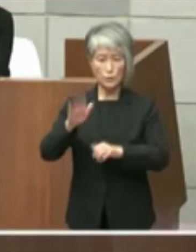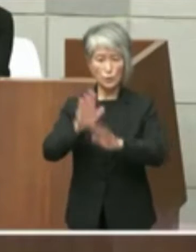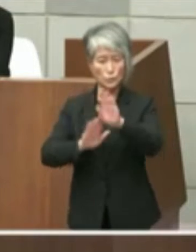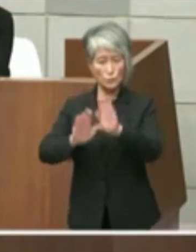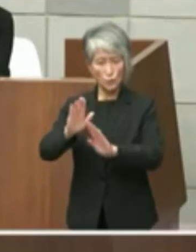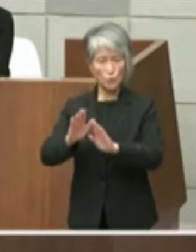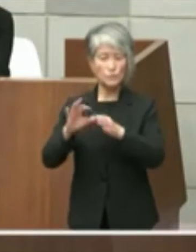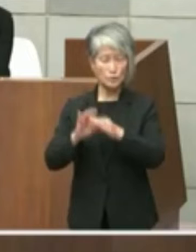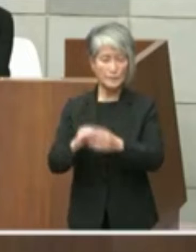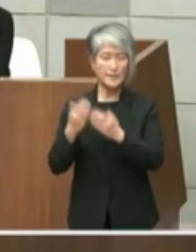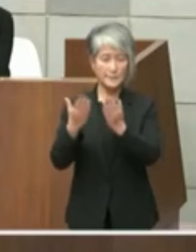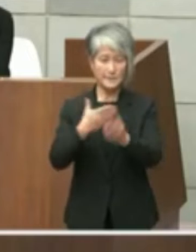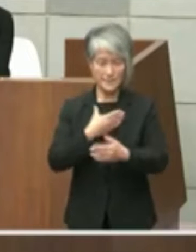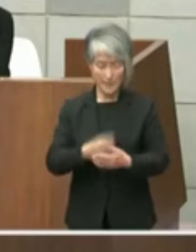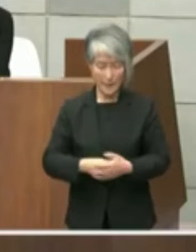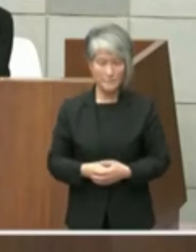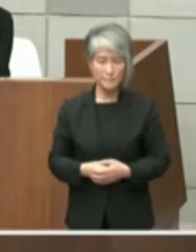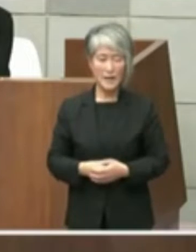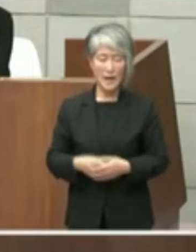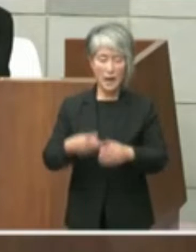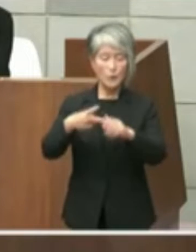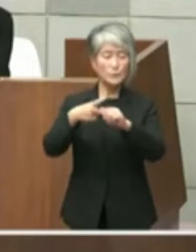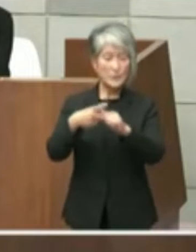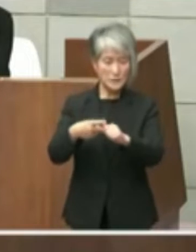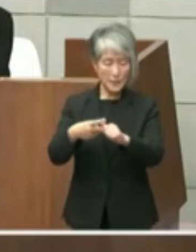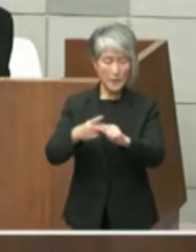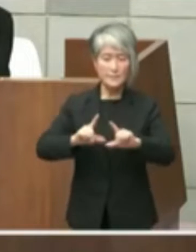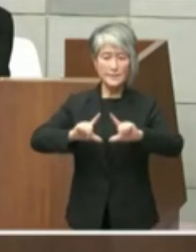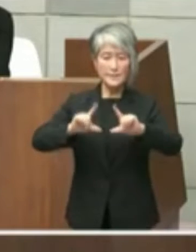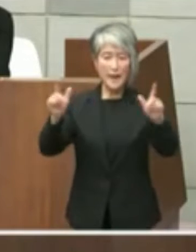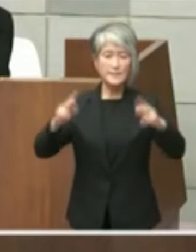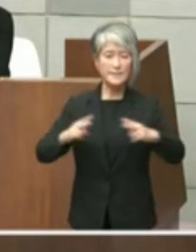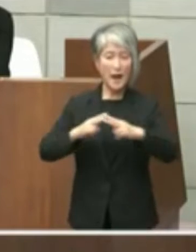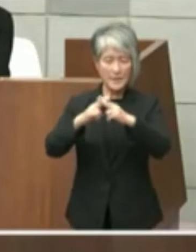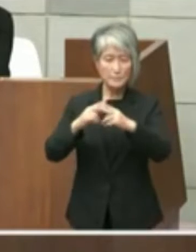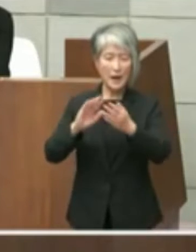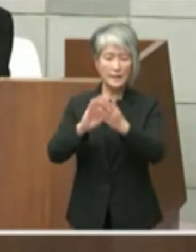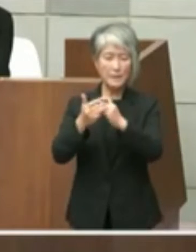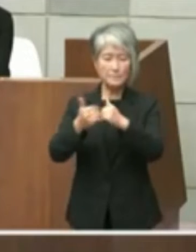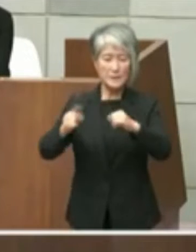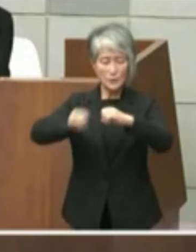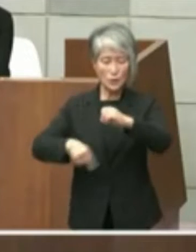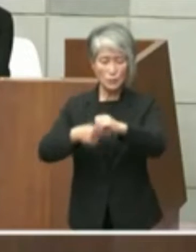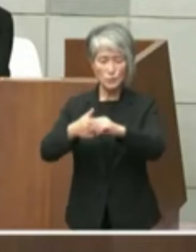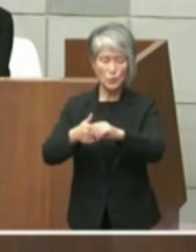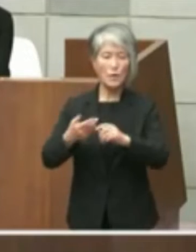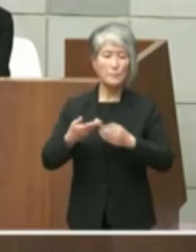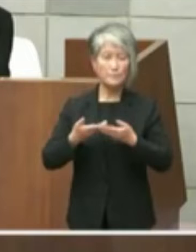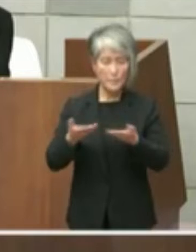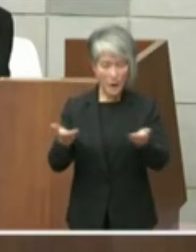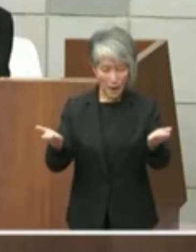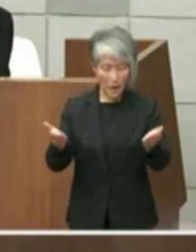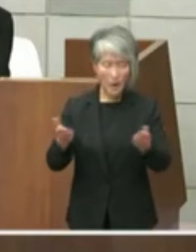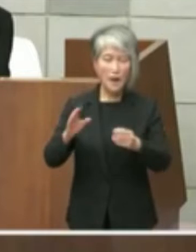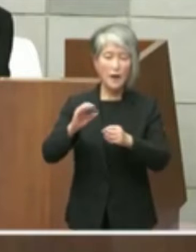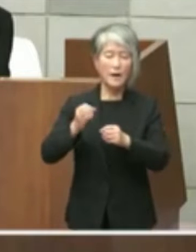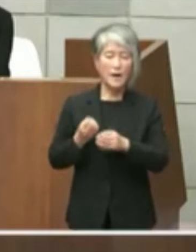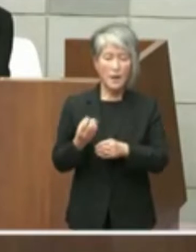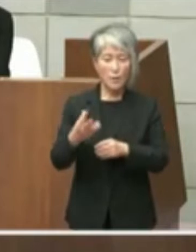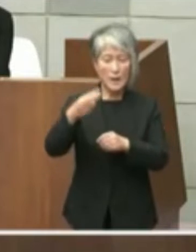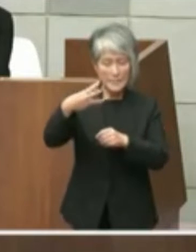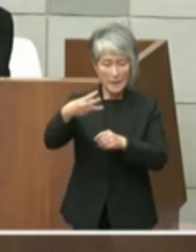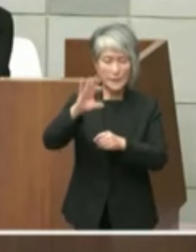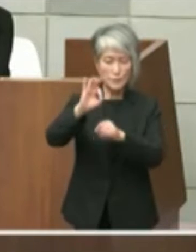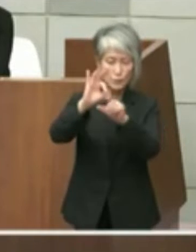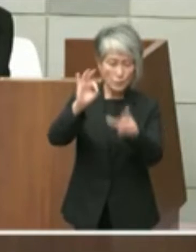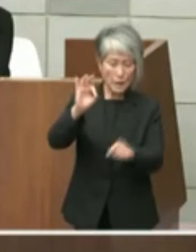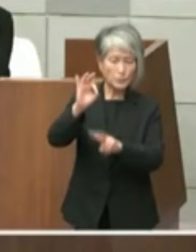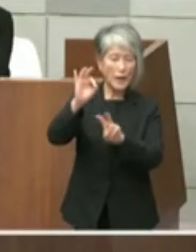2点目は東播磨県民局長発出令和3年10 月２０日付文書について市の認識を問うもの